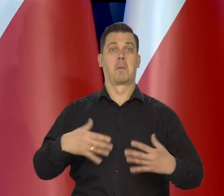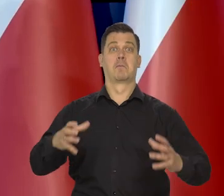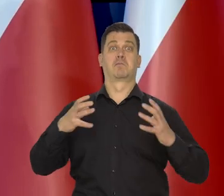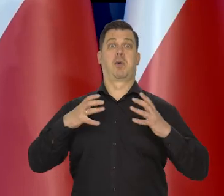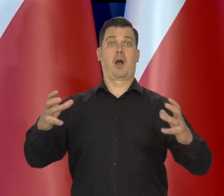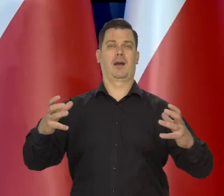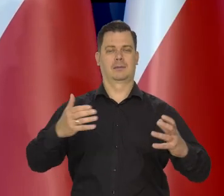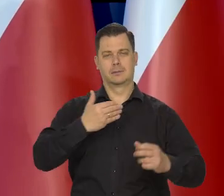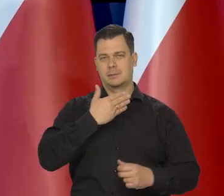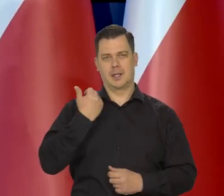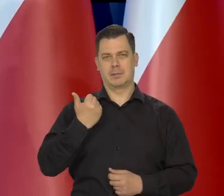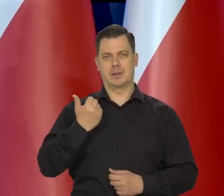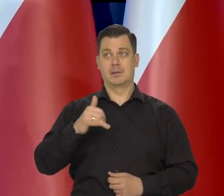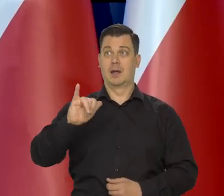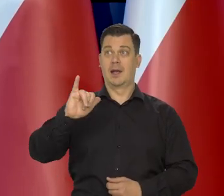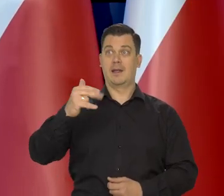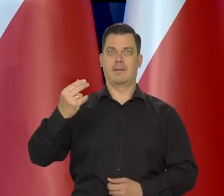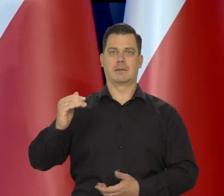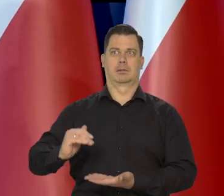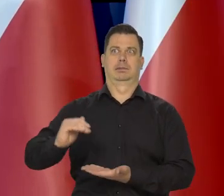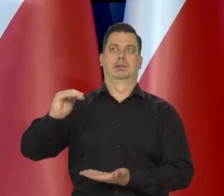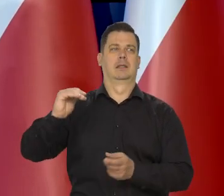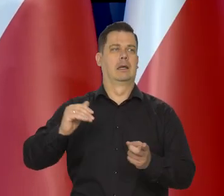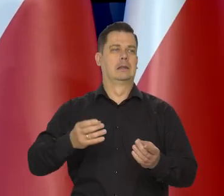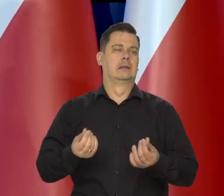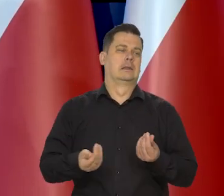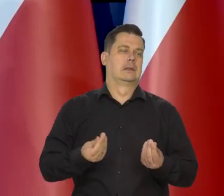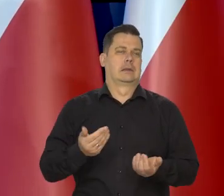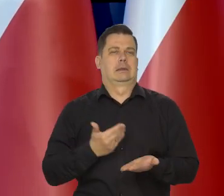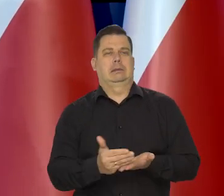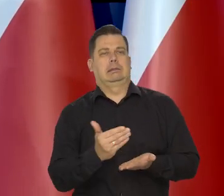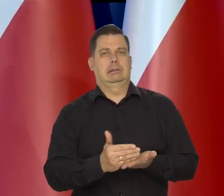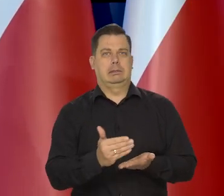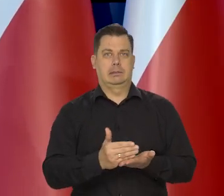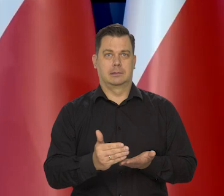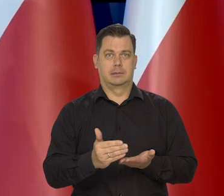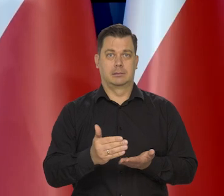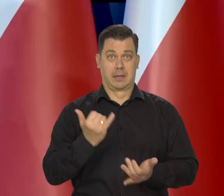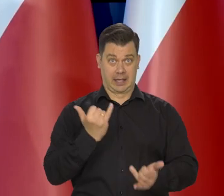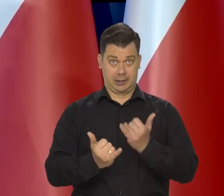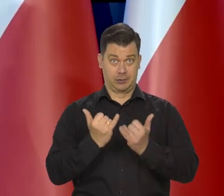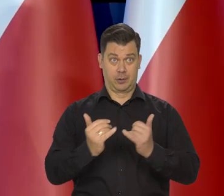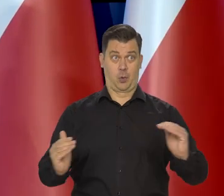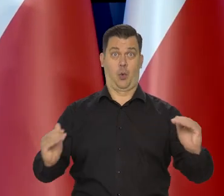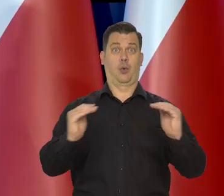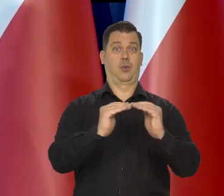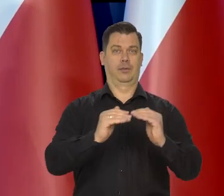potwierdzam - niezamożne, że inflacja dotyka ich tak mocno. Jak będziemy tak bogaci właśnie, jak Francja,